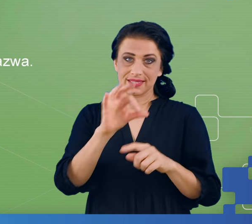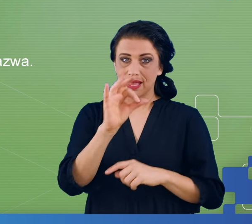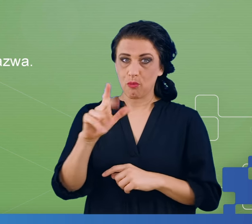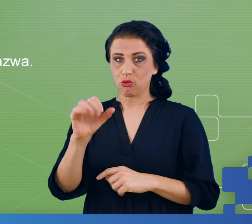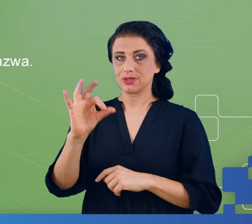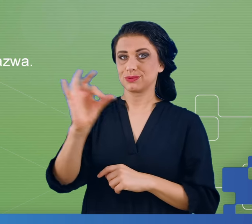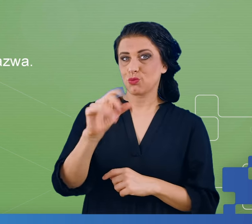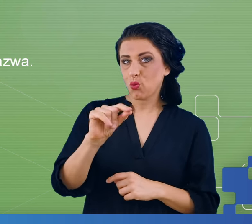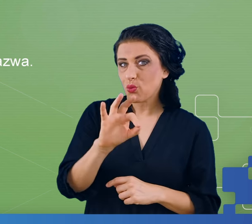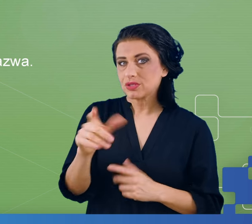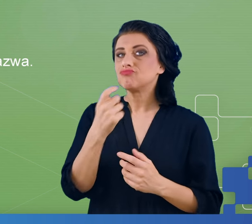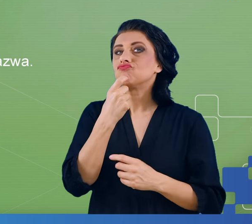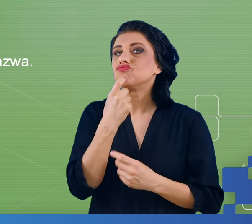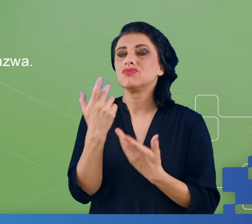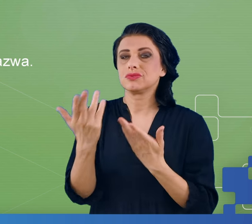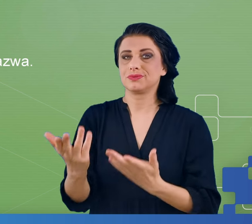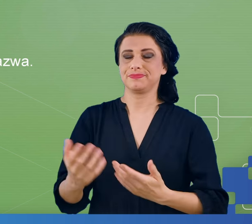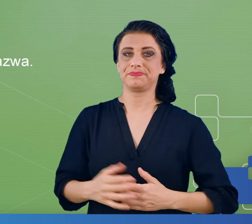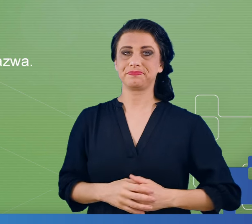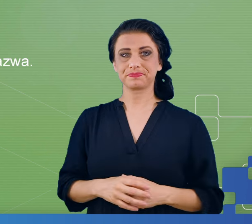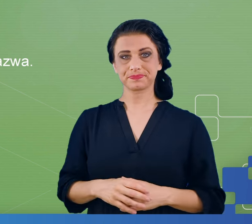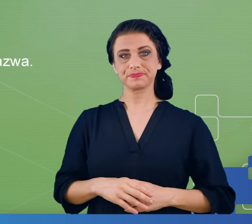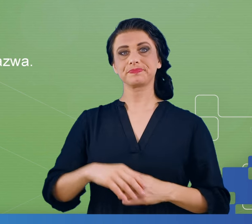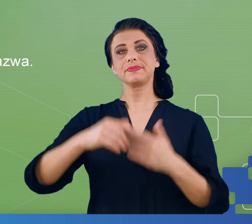Domyślacie się Państwo, że takie zliczanie w tle też nastręczało wielu